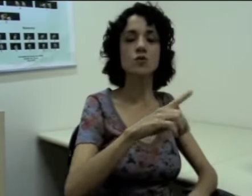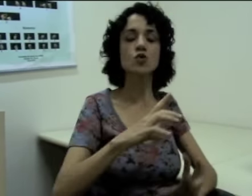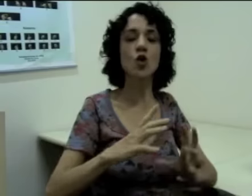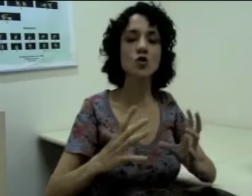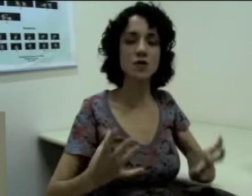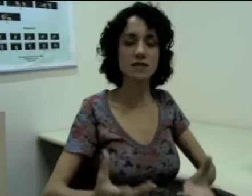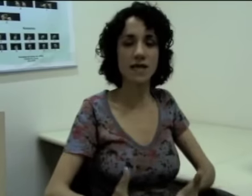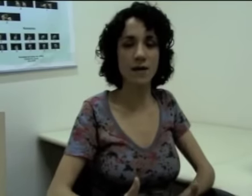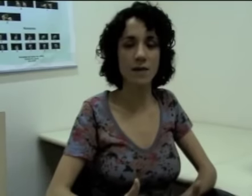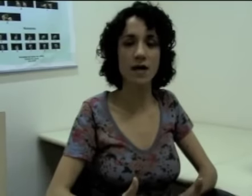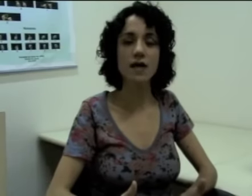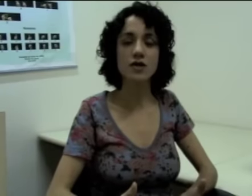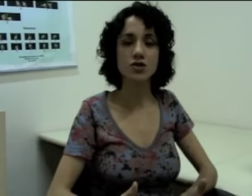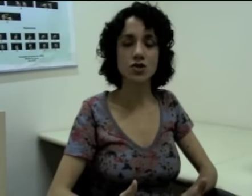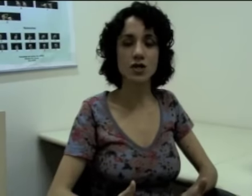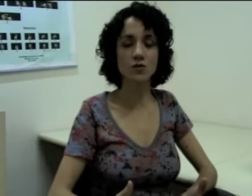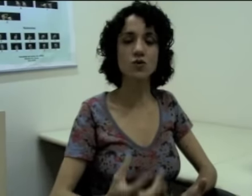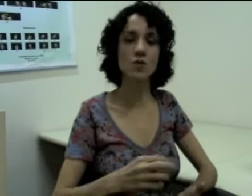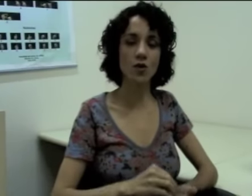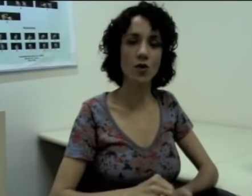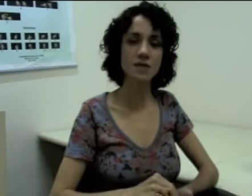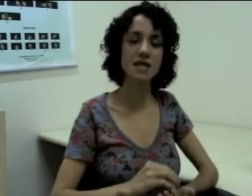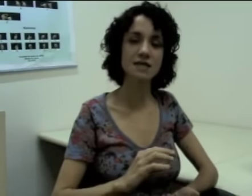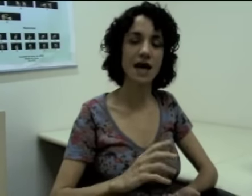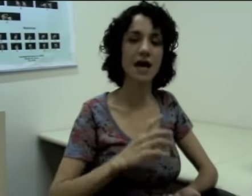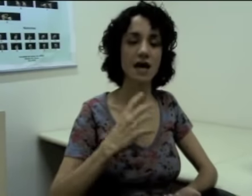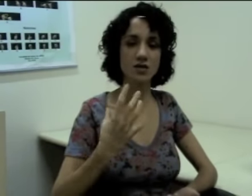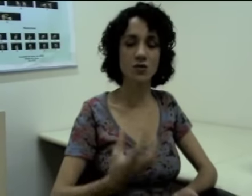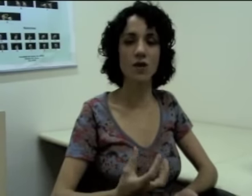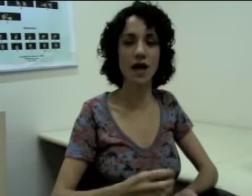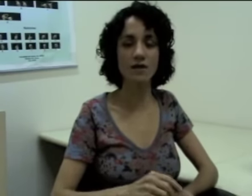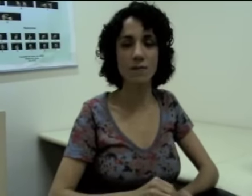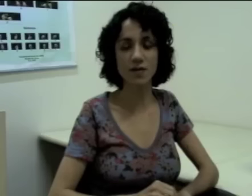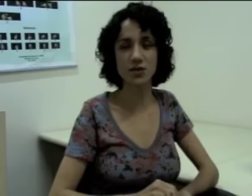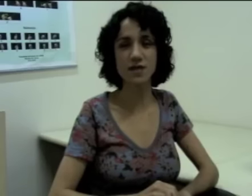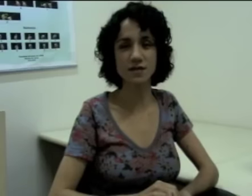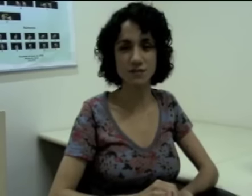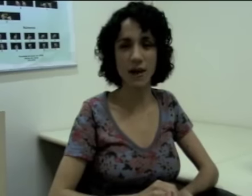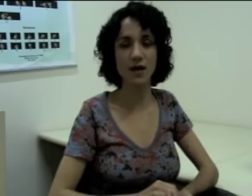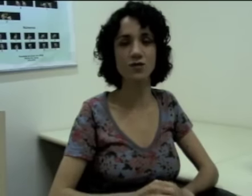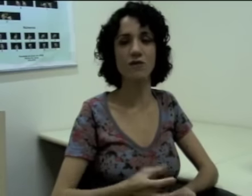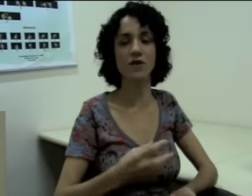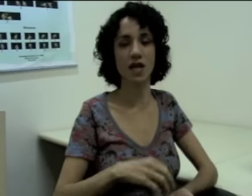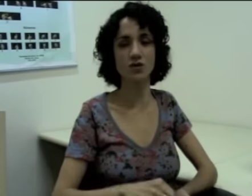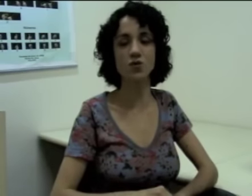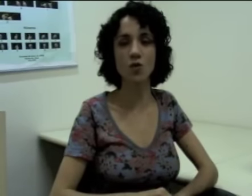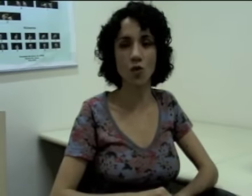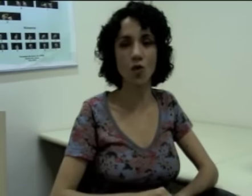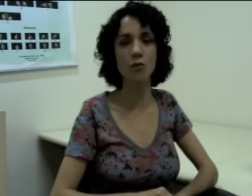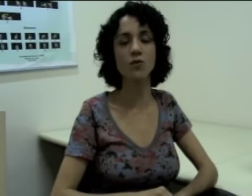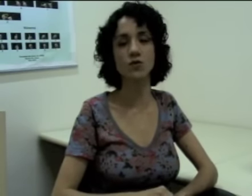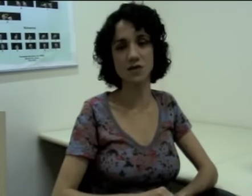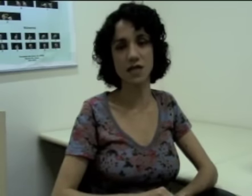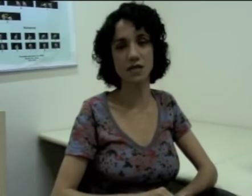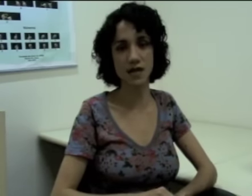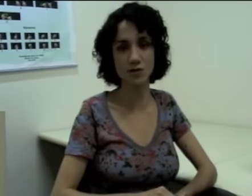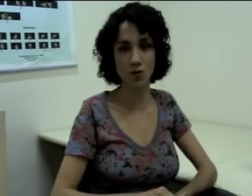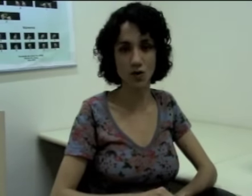Então todo o esquema dos pronomes ele está articulado a partir desse espaço à frente do corpo do sinalizador.